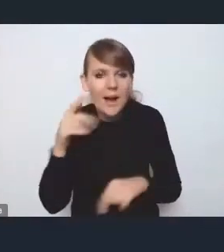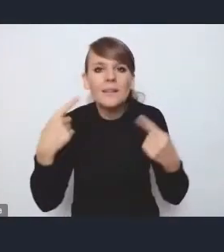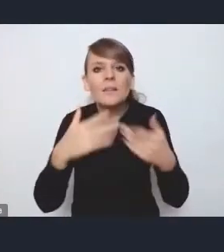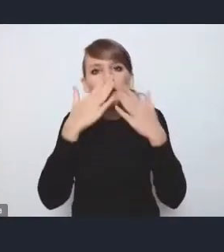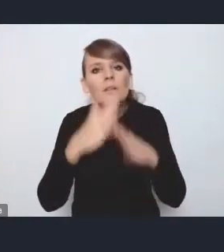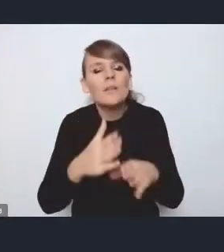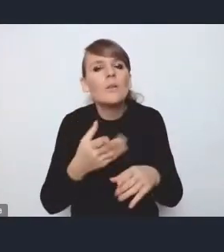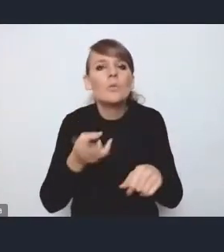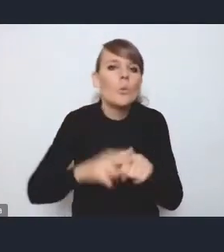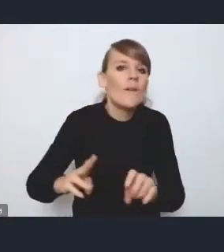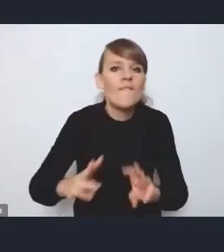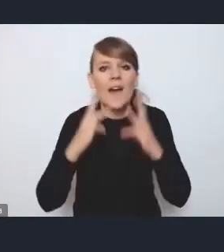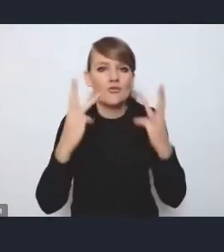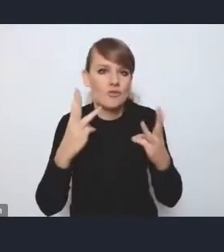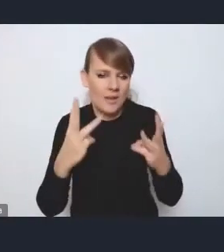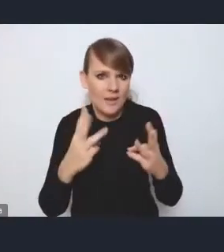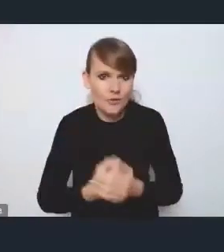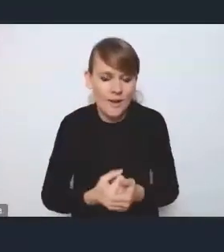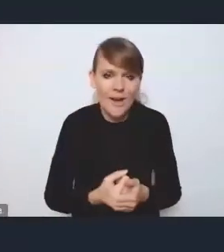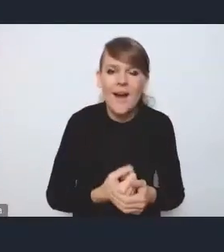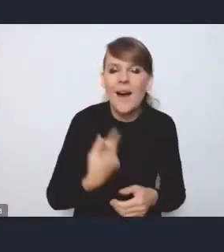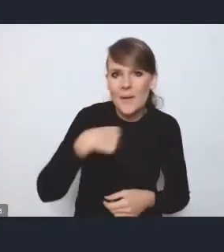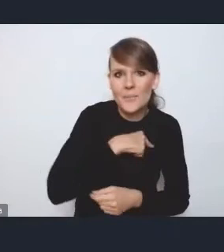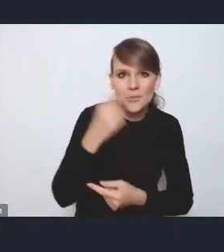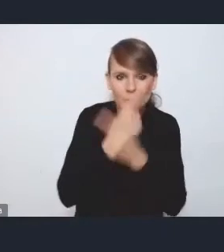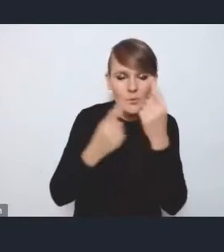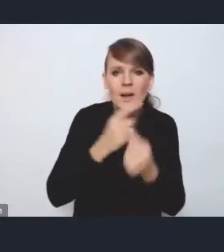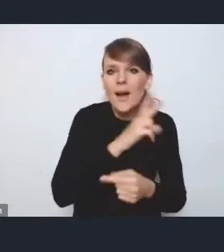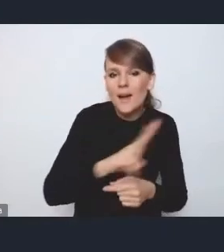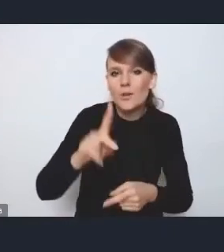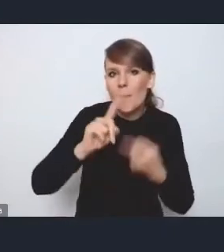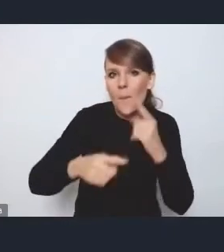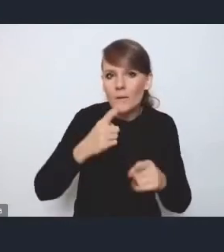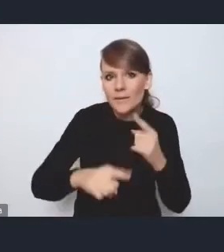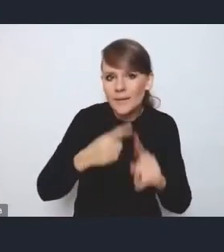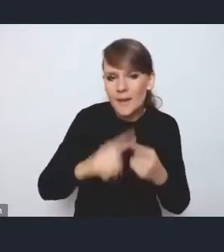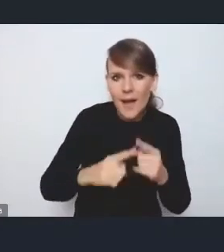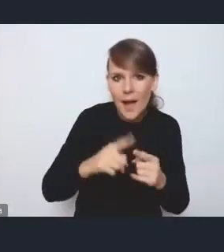Natomiast naszym zdaniem każda polityka publiczna,